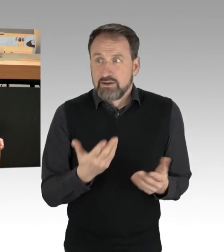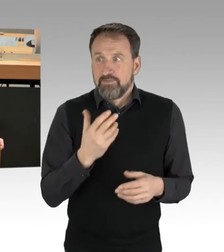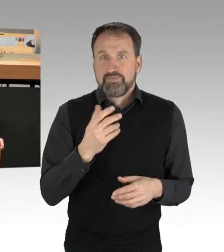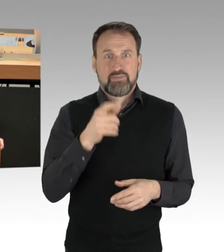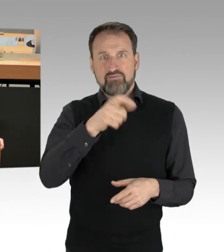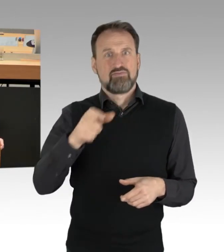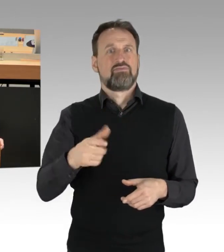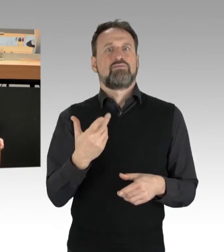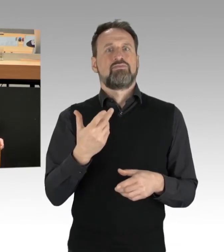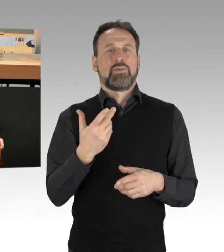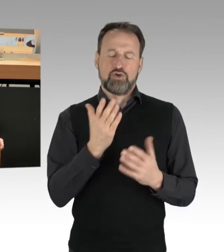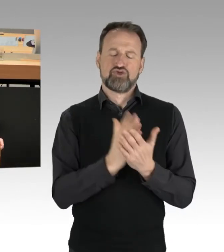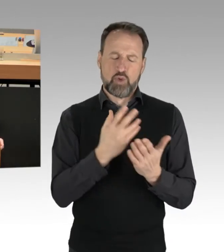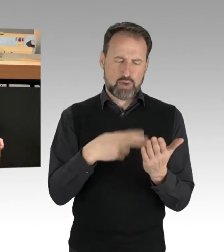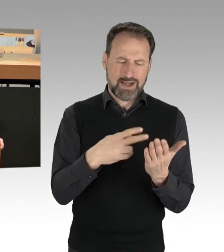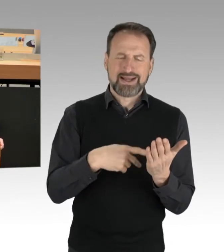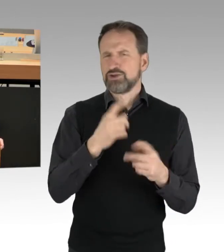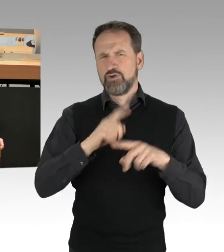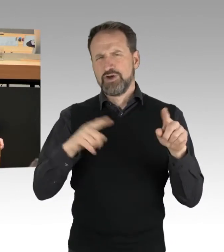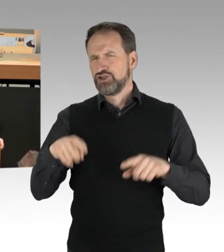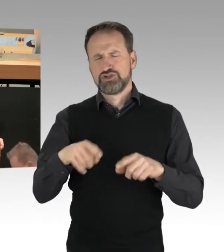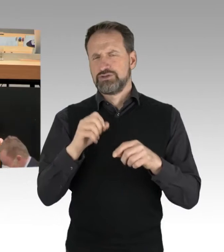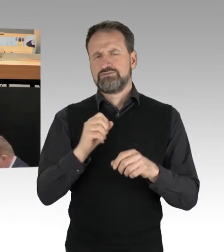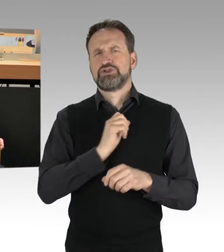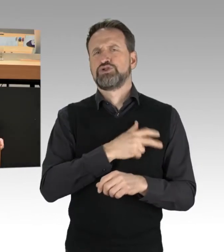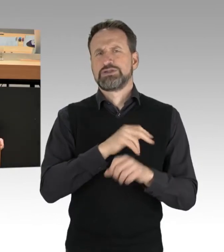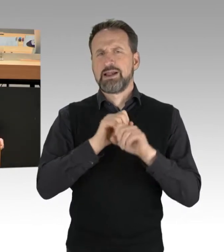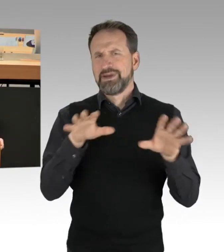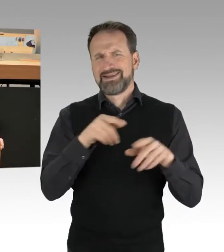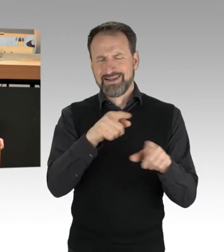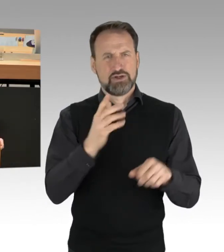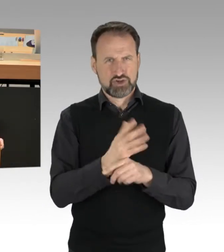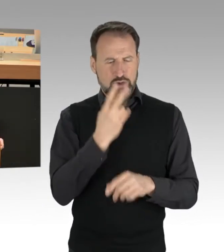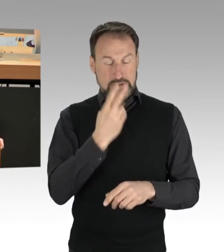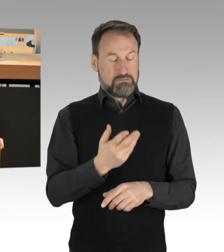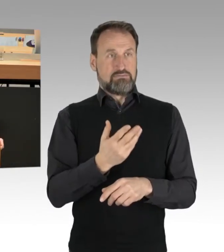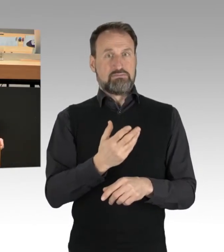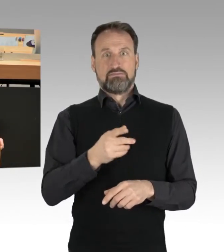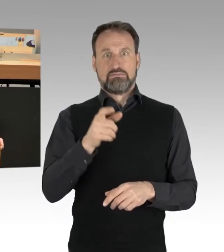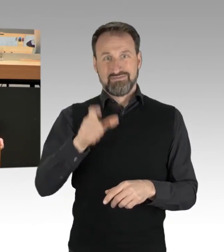auch in verschiedenen Kanälen zu sehen, dann selbst tätig wird, handgreiflich wird, Leute wegträgt, wegschiebt.